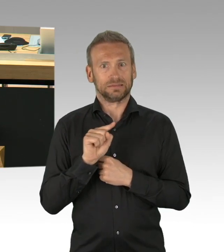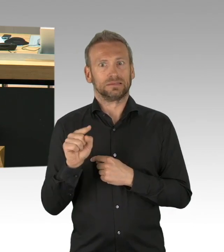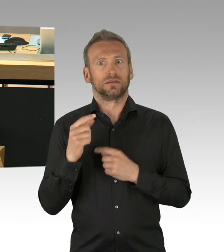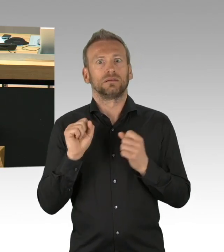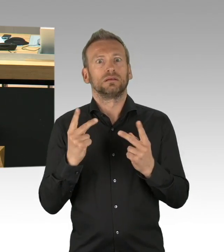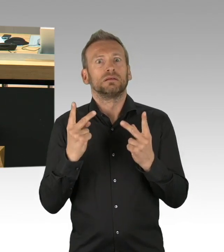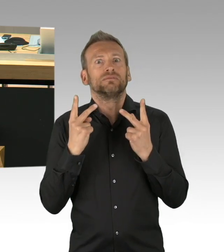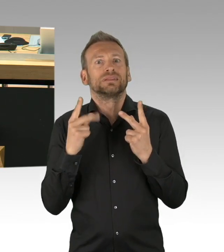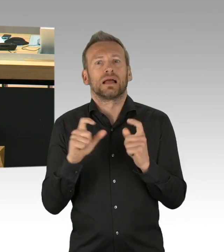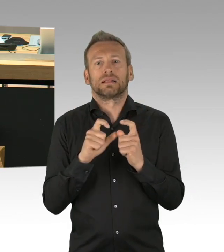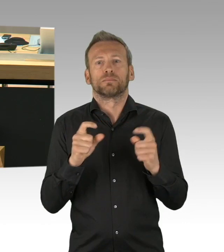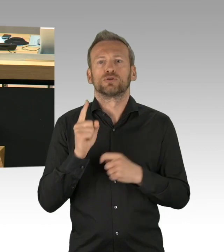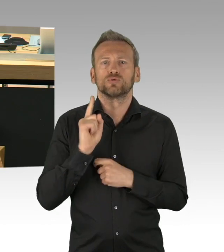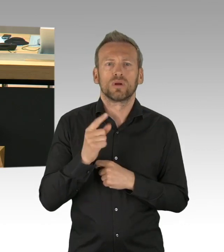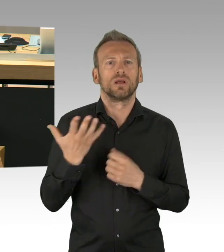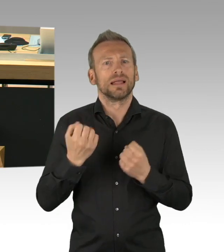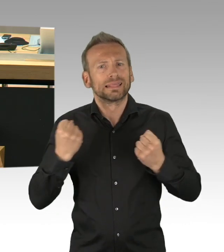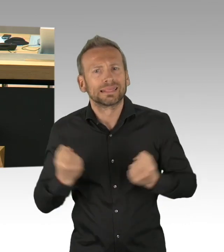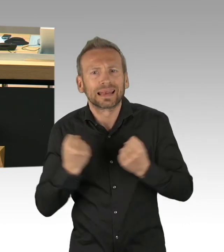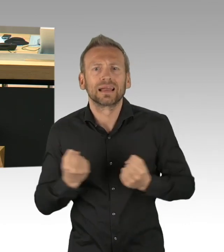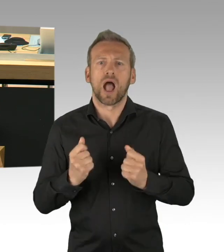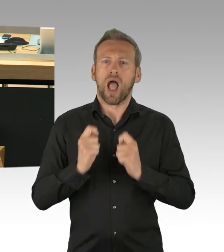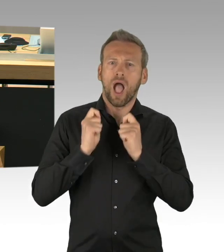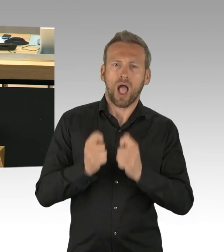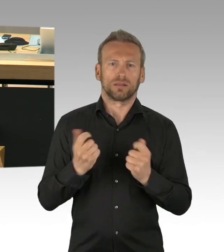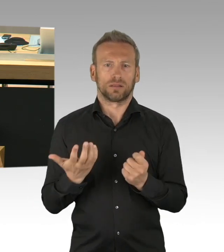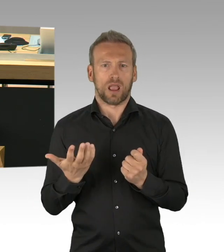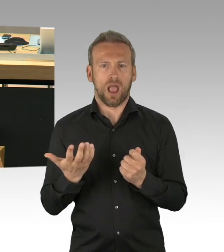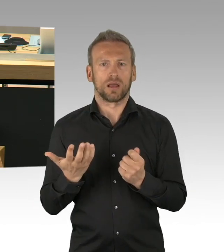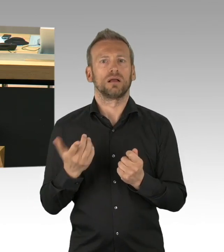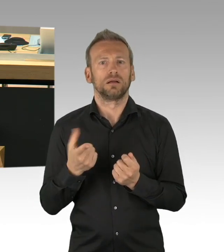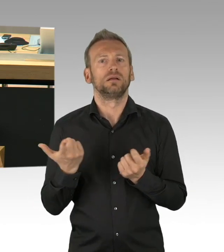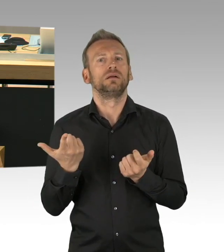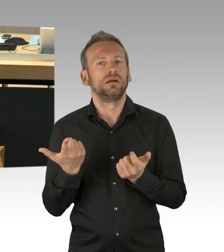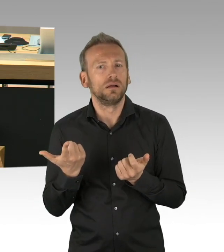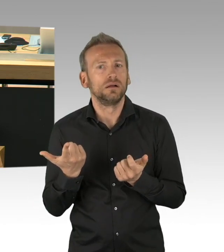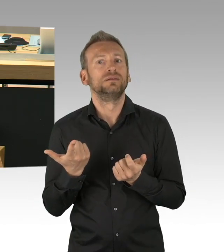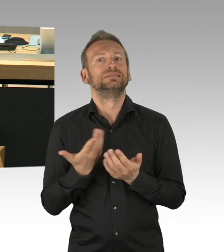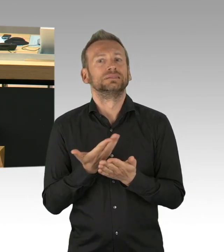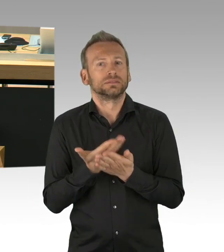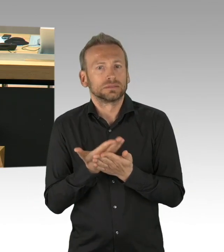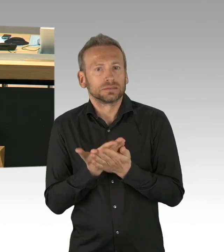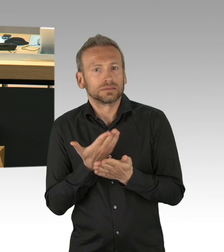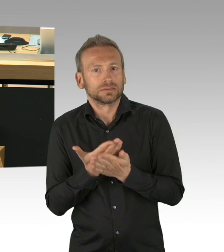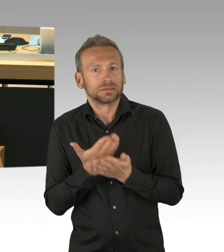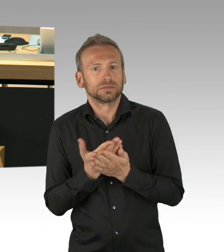Nicht nach Wichtigkeit, sondern wenn in der letzten Woche, das ist ungefähr die Antragsfrist, Dinge aufgetreten wären,